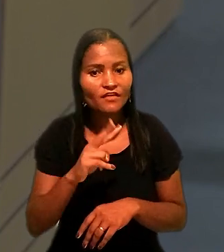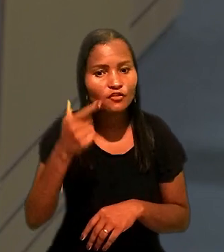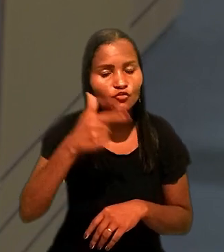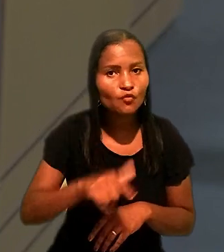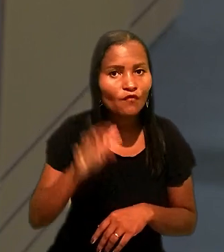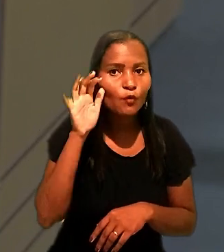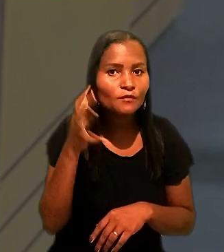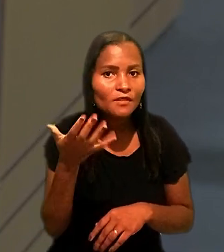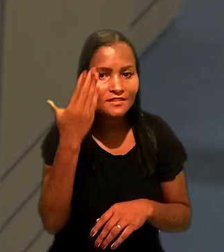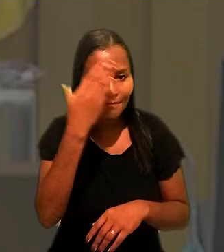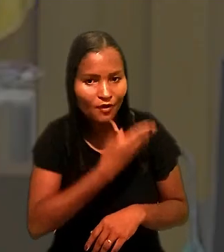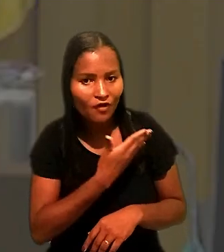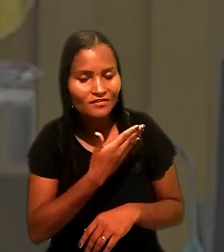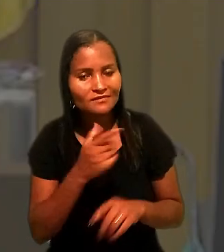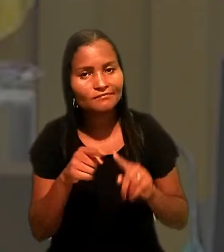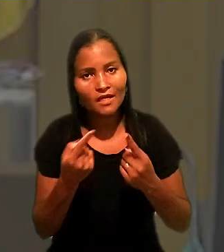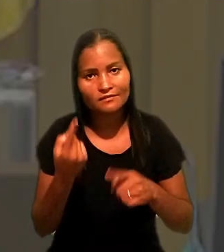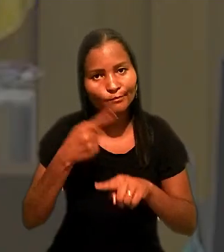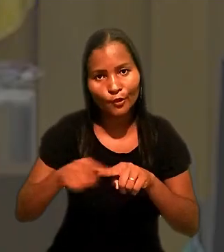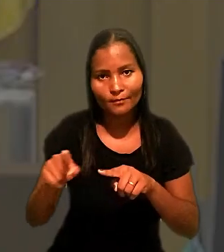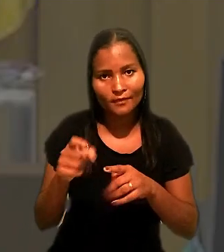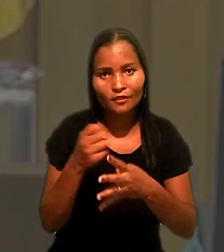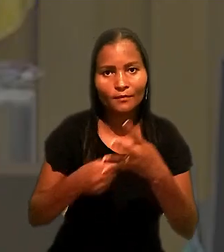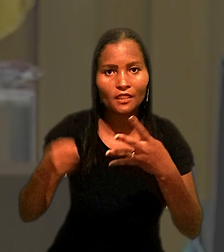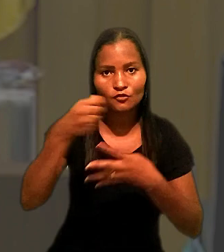o que é vedado pela Súmula 126 do TST.